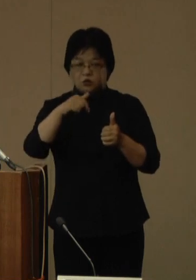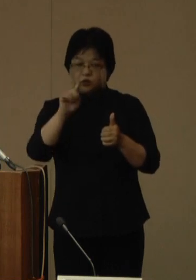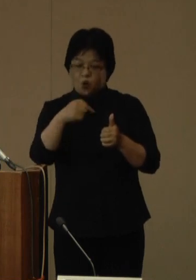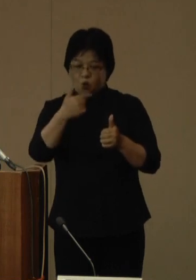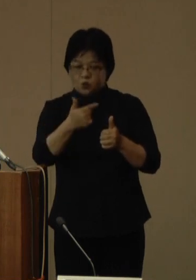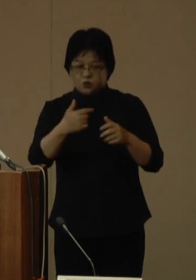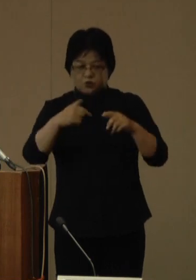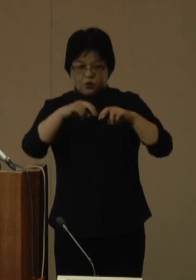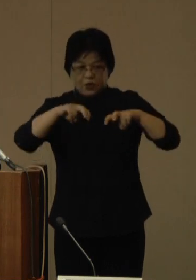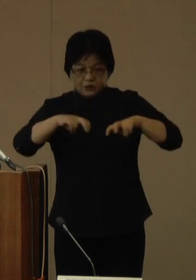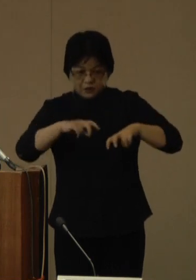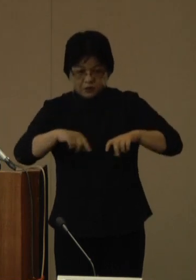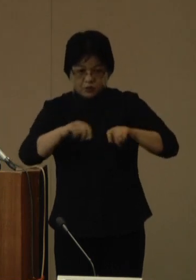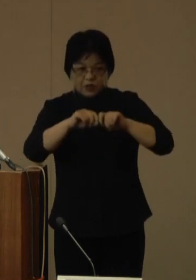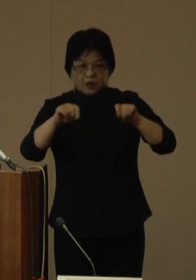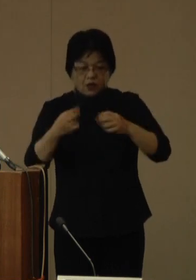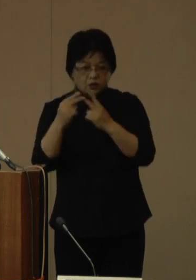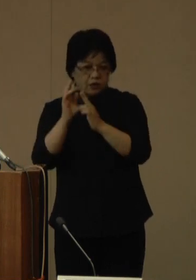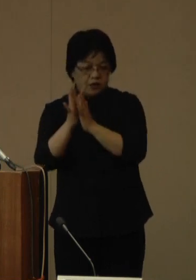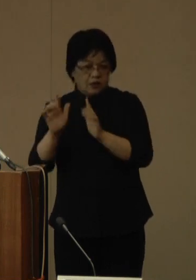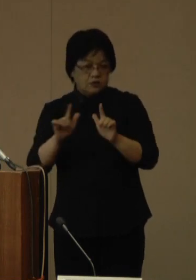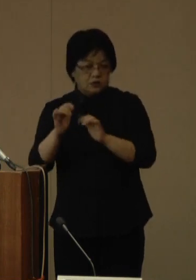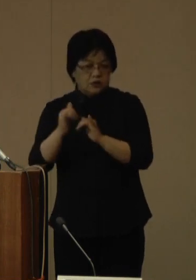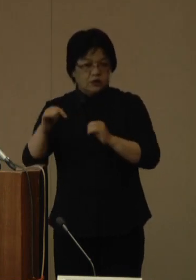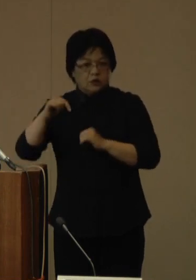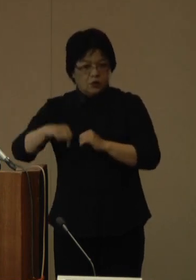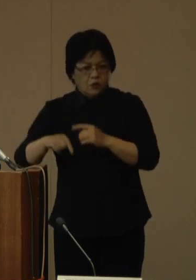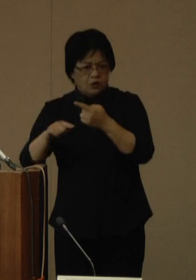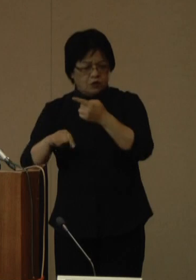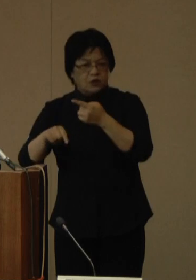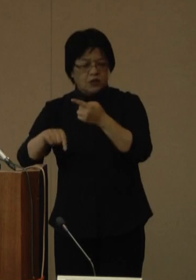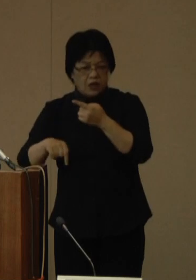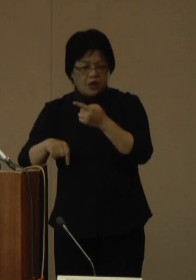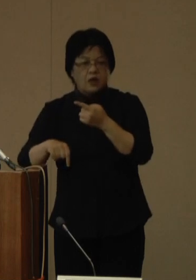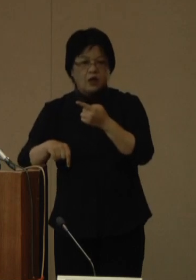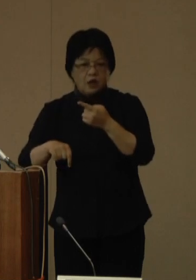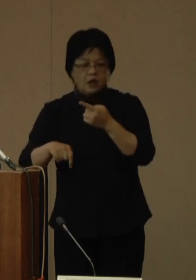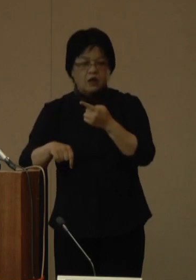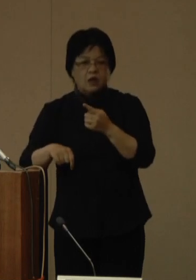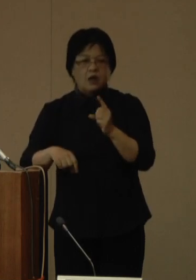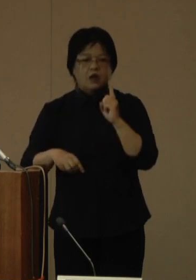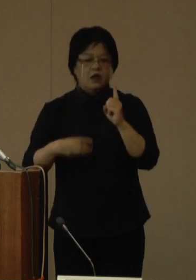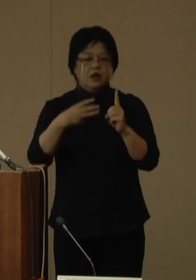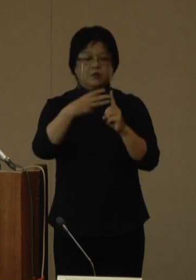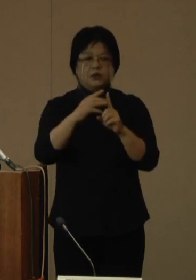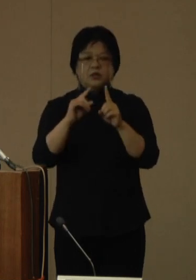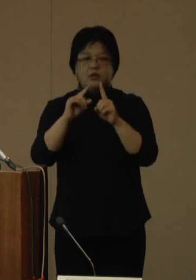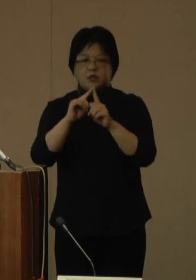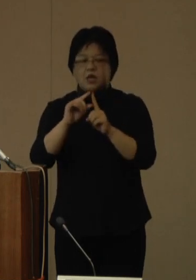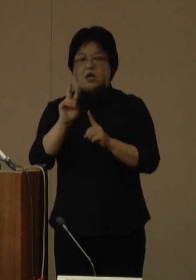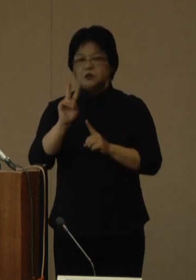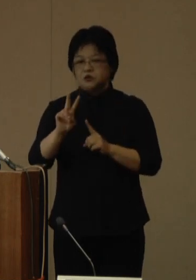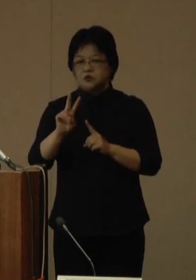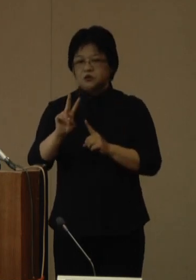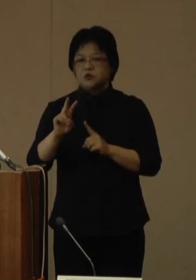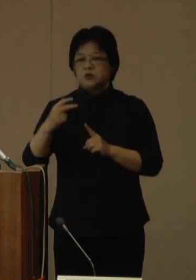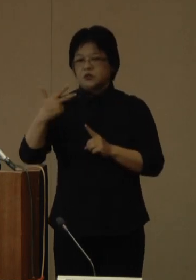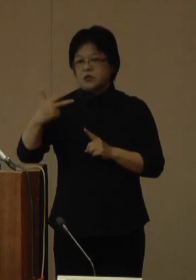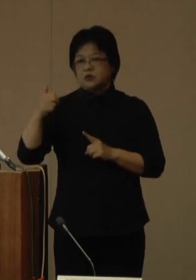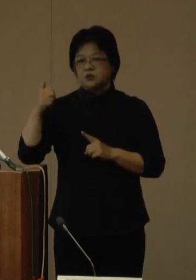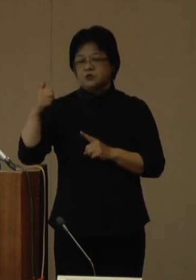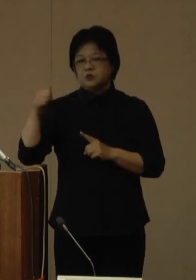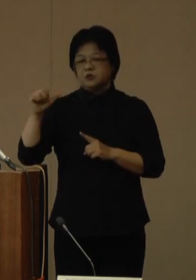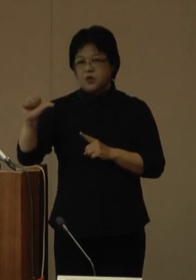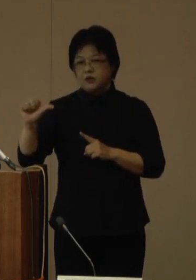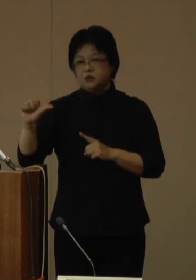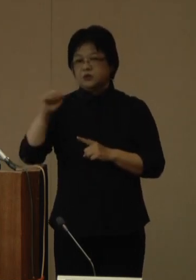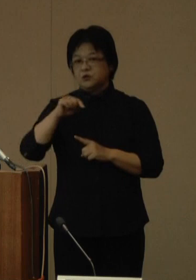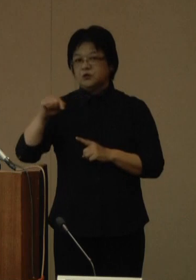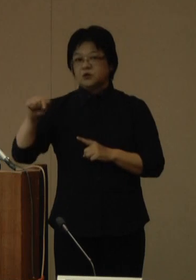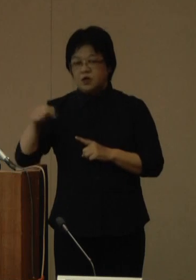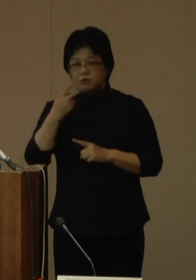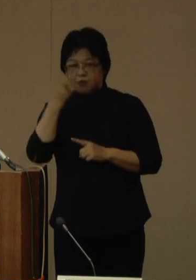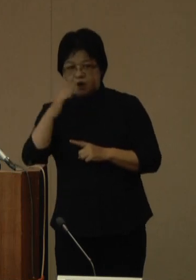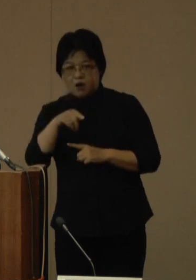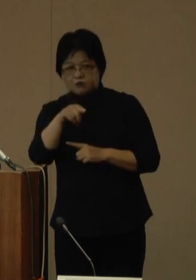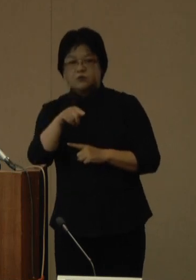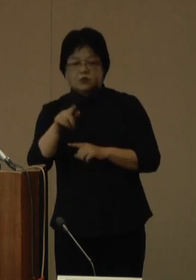県内在住のお一人からオミクロン株BA.2.75が、県内で初めて確認されましたのでお知らせいたします